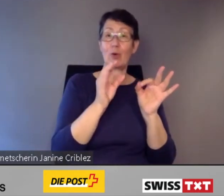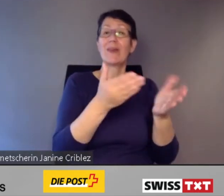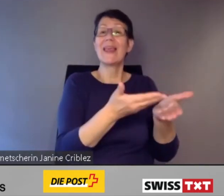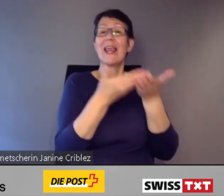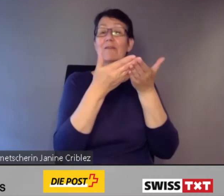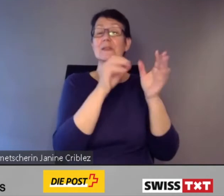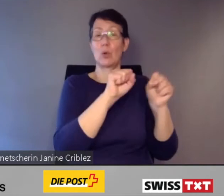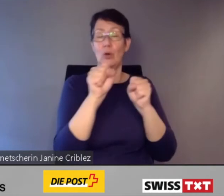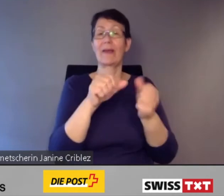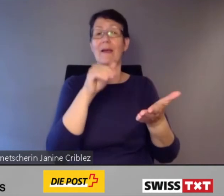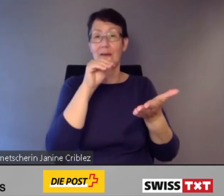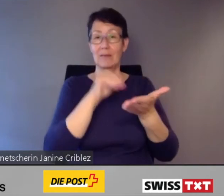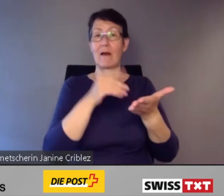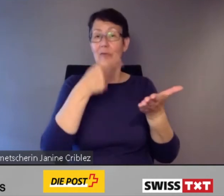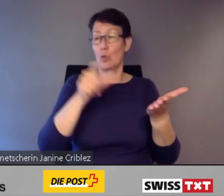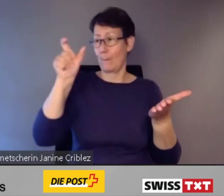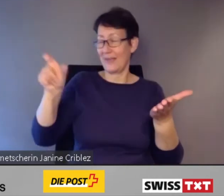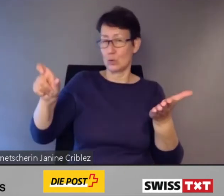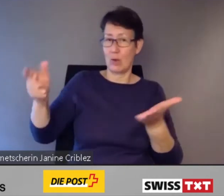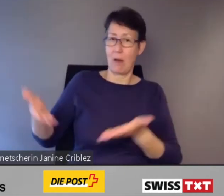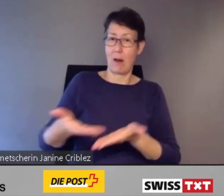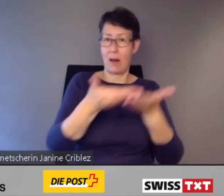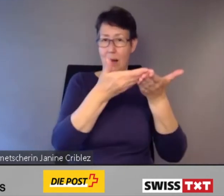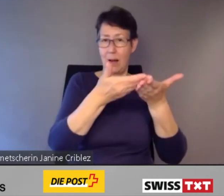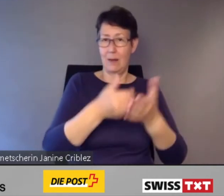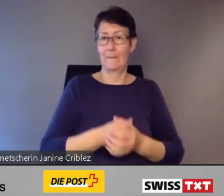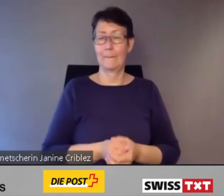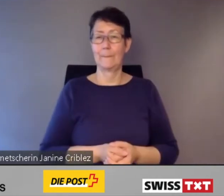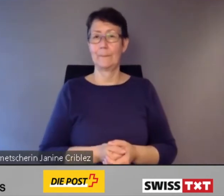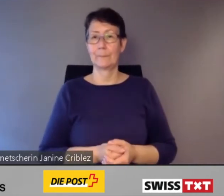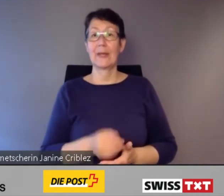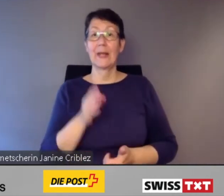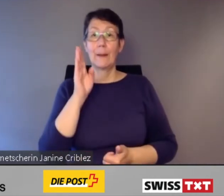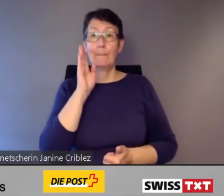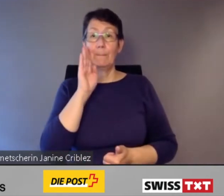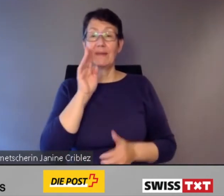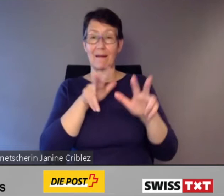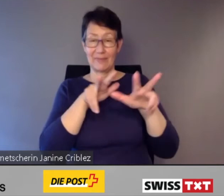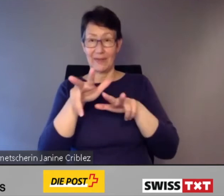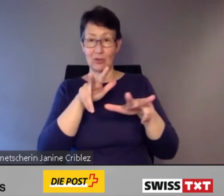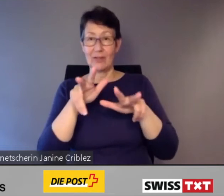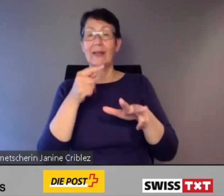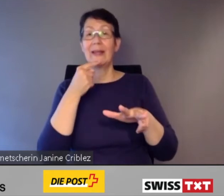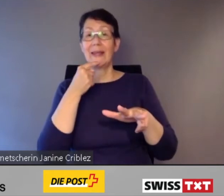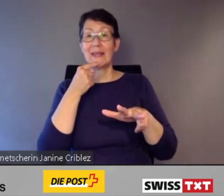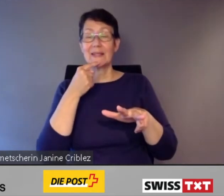Eine Bitte an die Regie: Ich sage, wann Sie die Folie wechseln können.